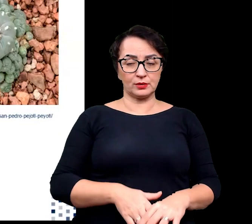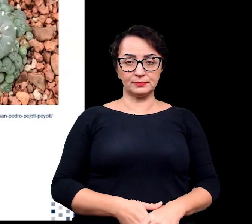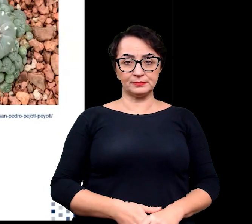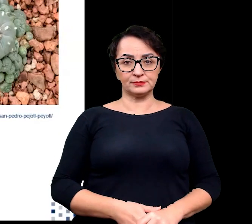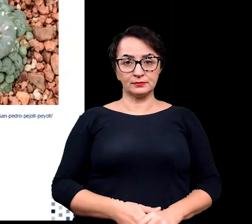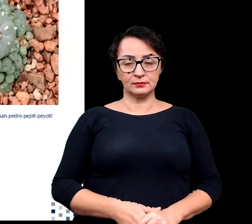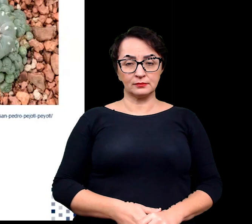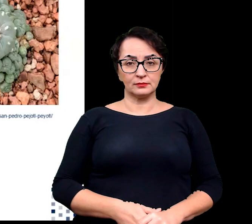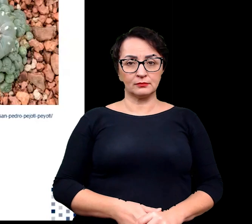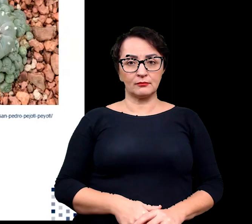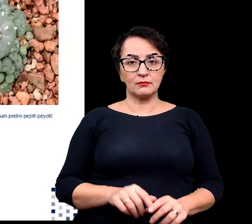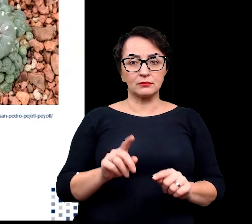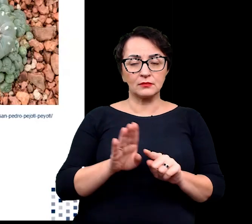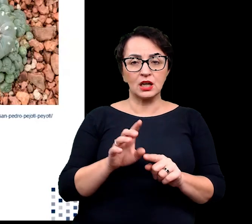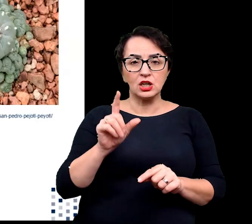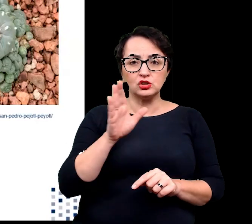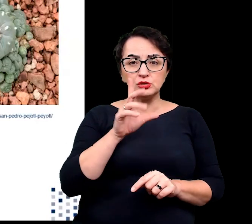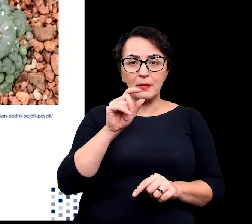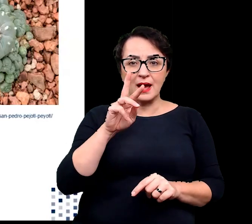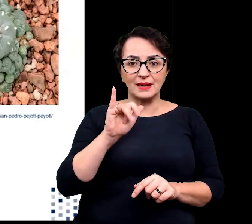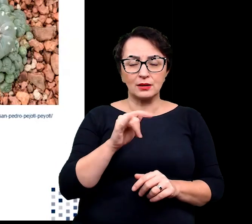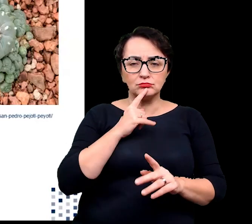Szparki u sukulentów są często ukryte,